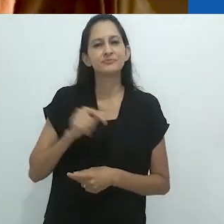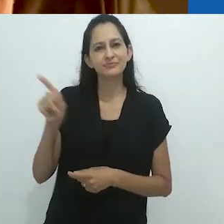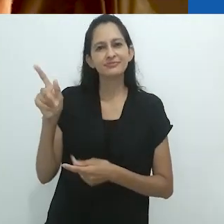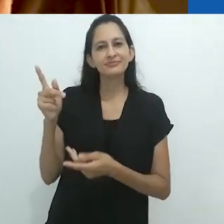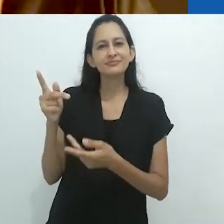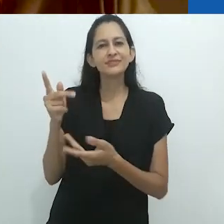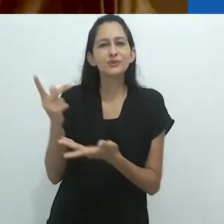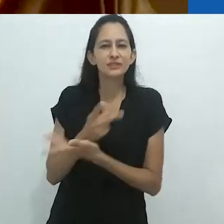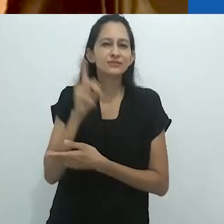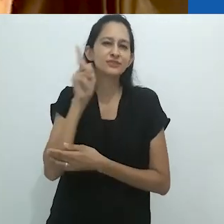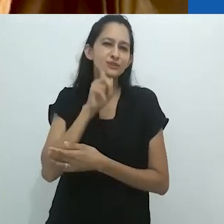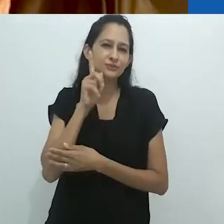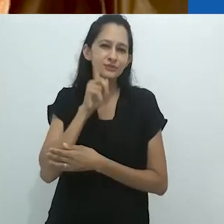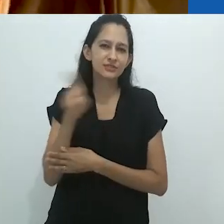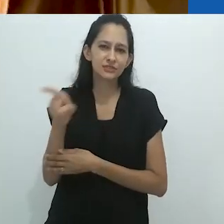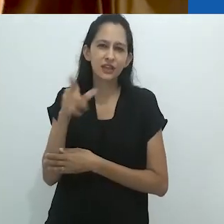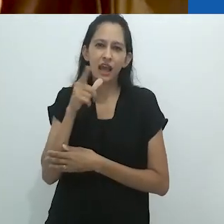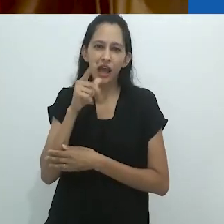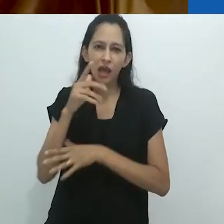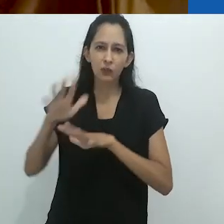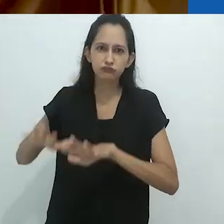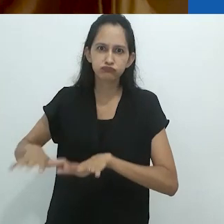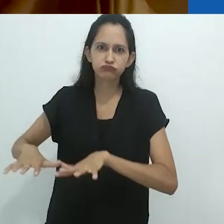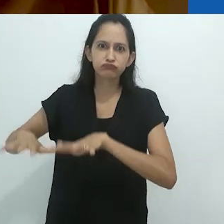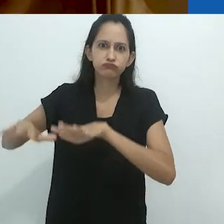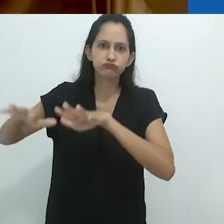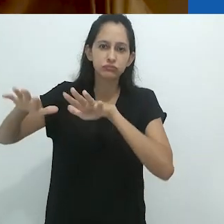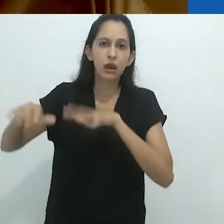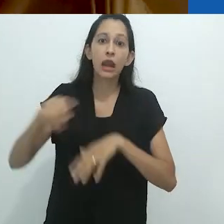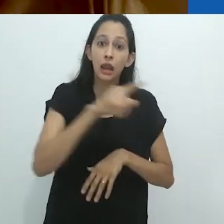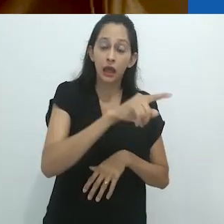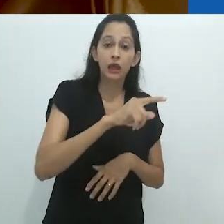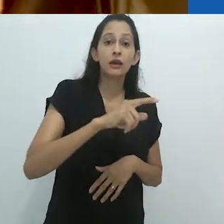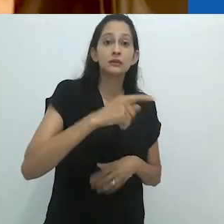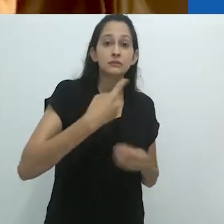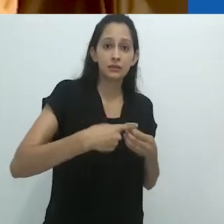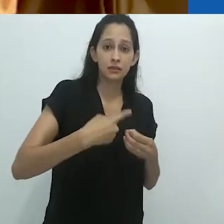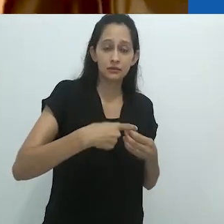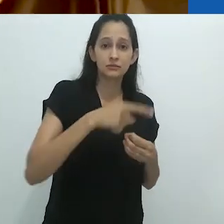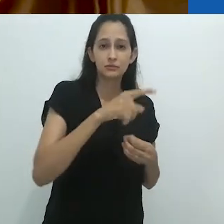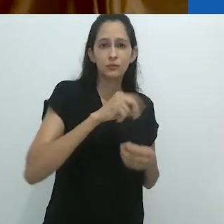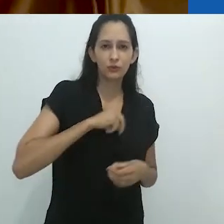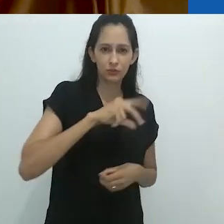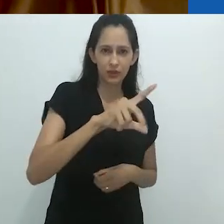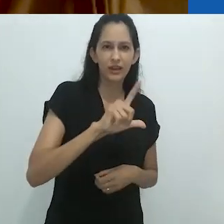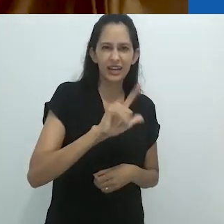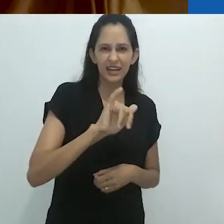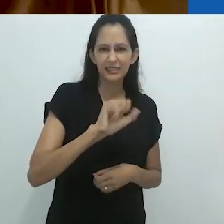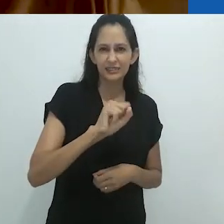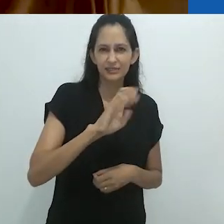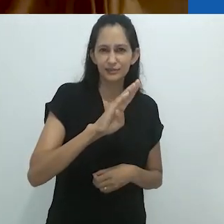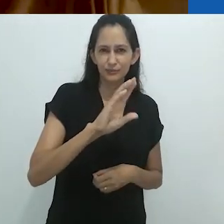como inundações no Mississipi, como o terremoto em Lisboa,